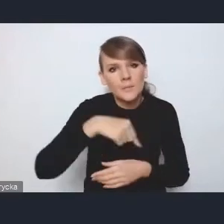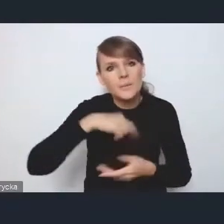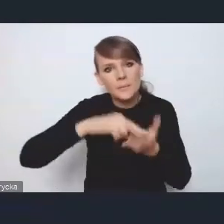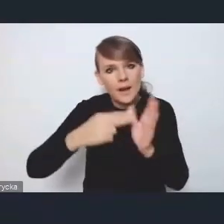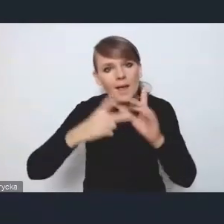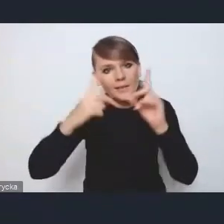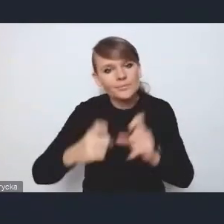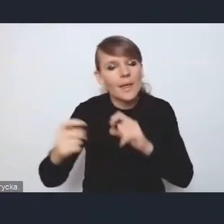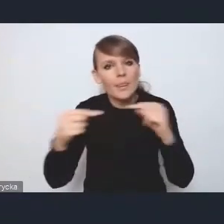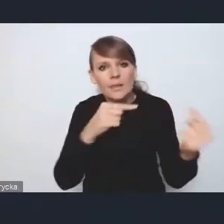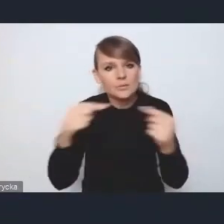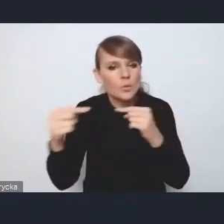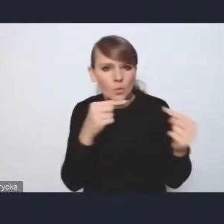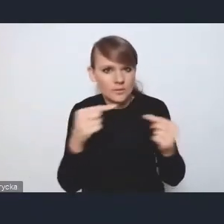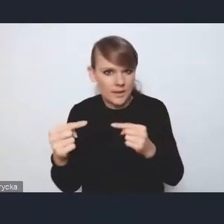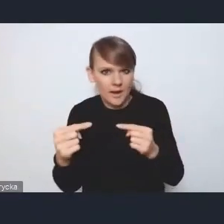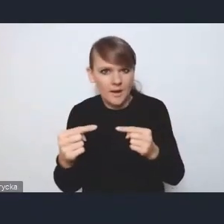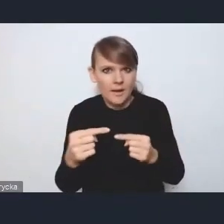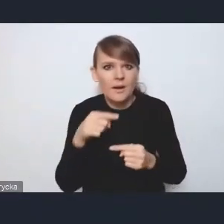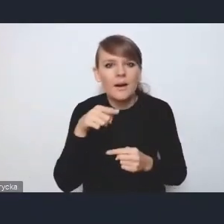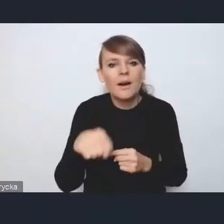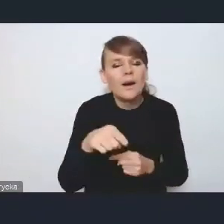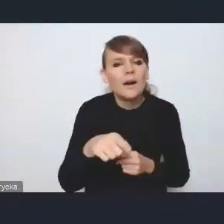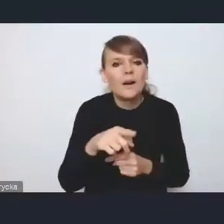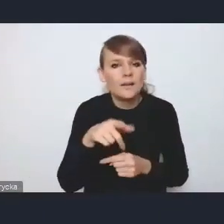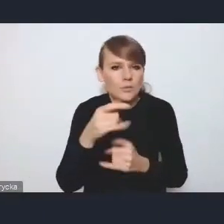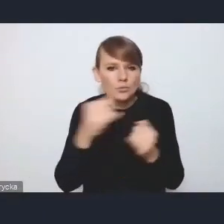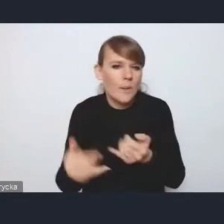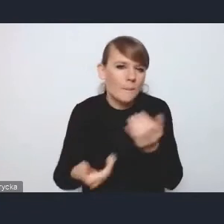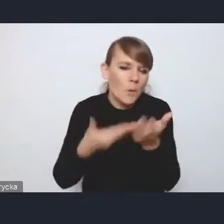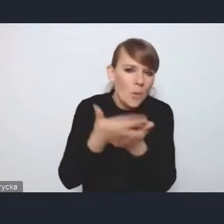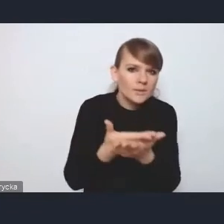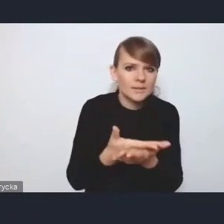nad kształtem i propozycjami właśnie dla tej ustawy